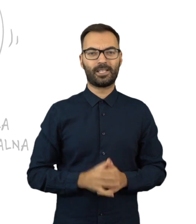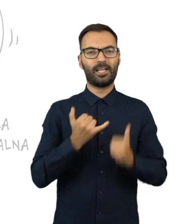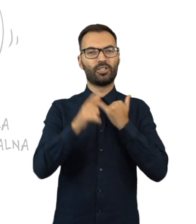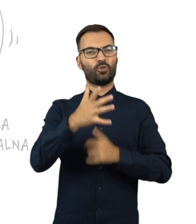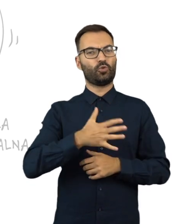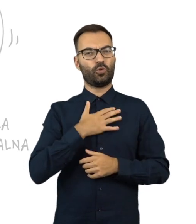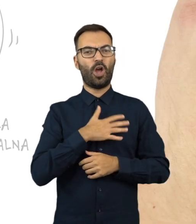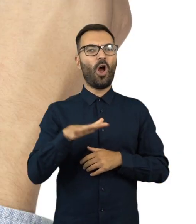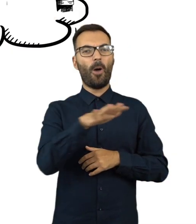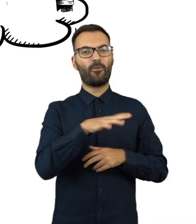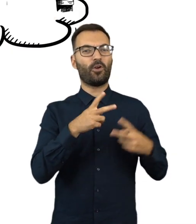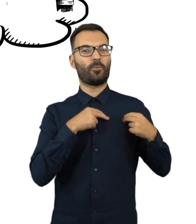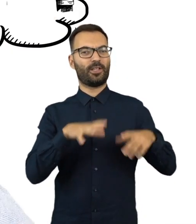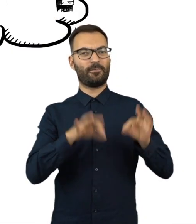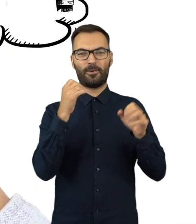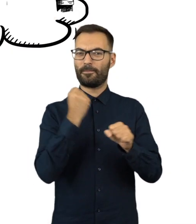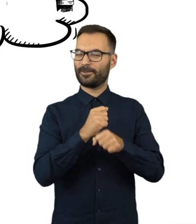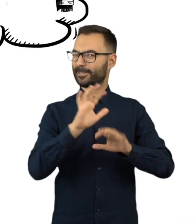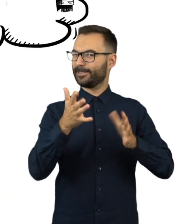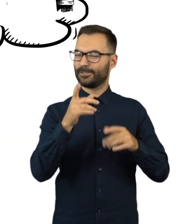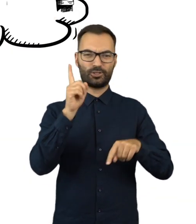Jeżeli uważasz, że obwodowa komisja wyborcza pracuje źle,